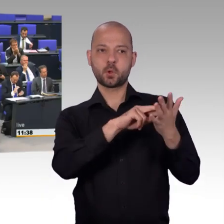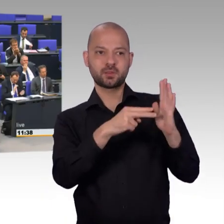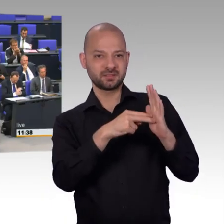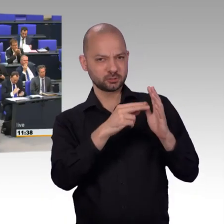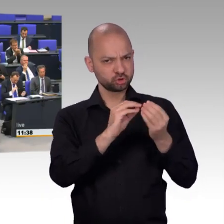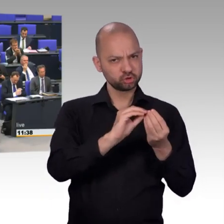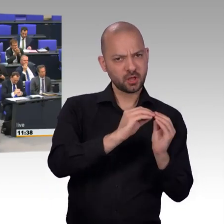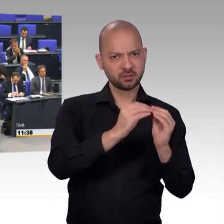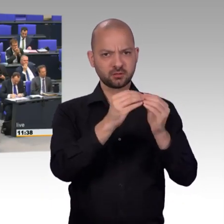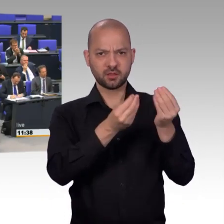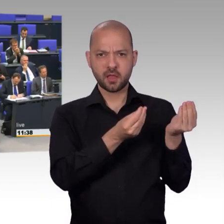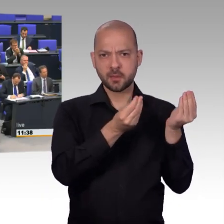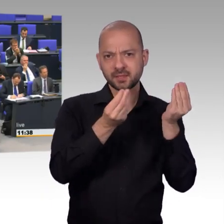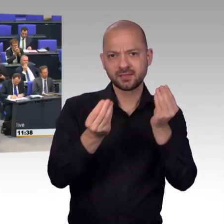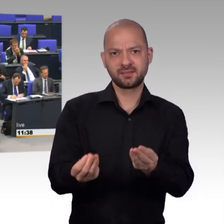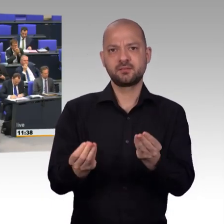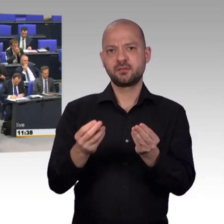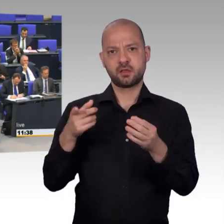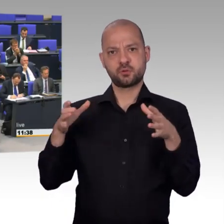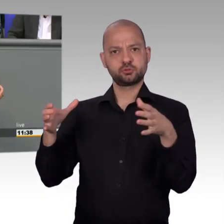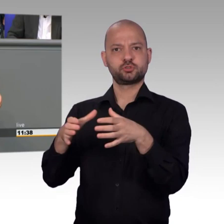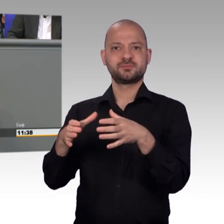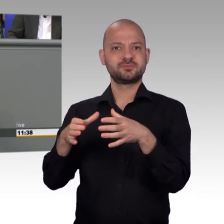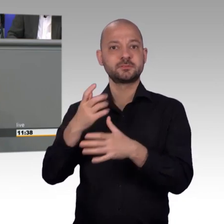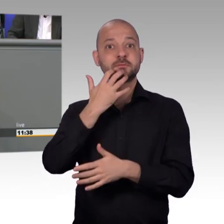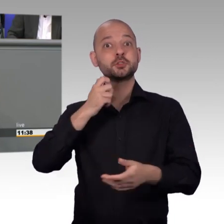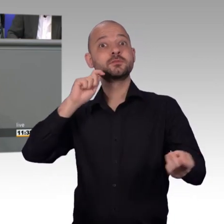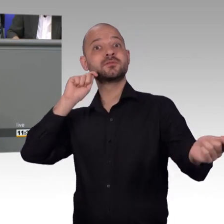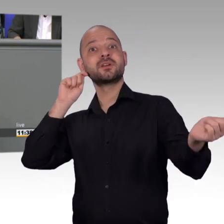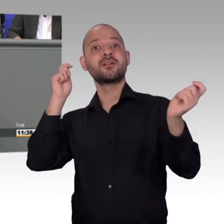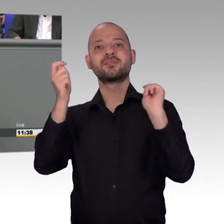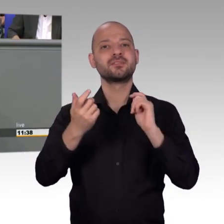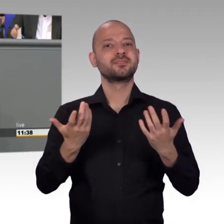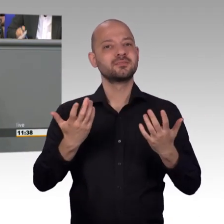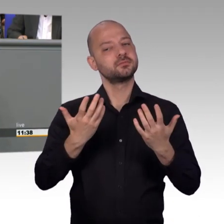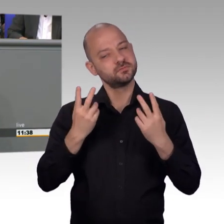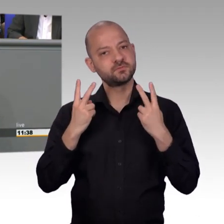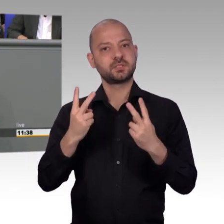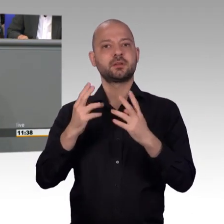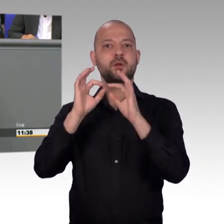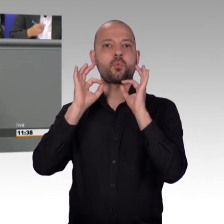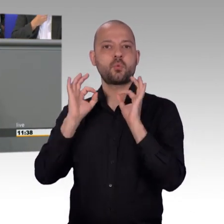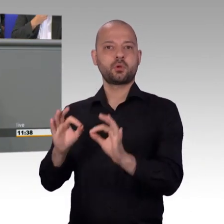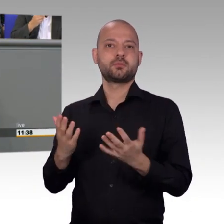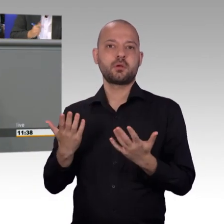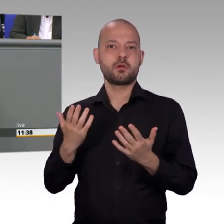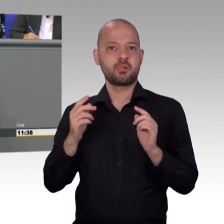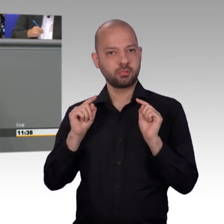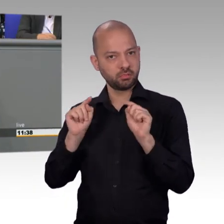Und, meine Damen und Herren, bei uns im Bundestags-Petitionsausschuss hat sich was verändert und es gilt auch einmal Danke zu sagen.